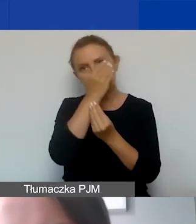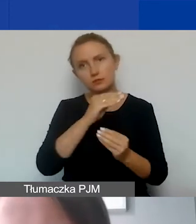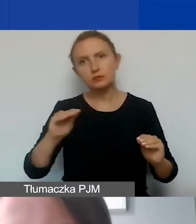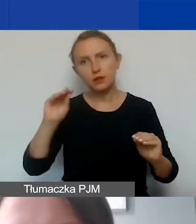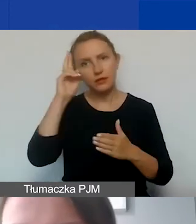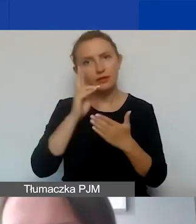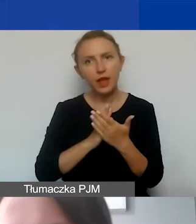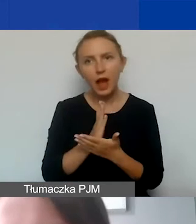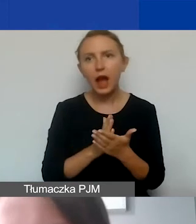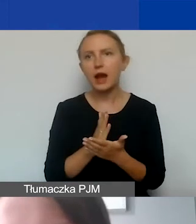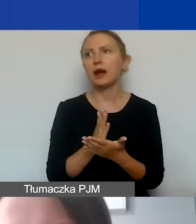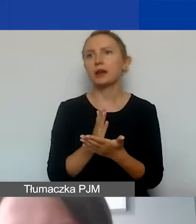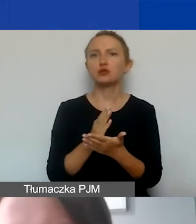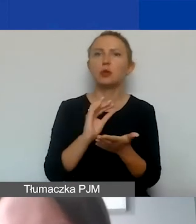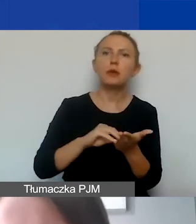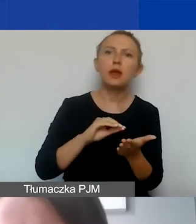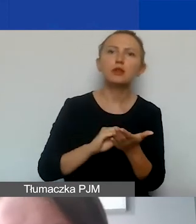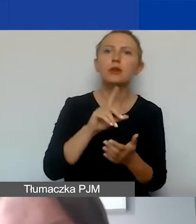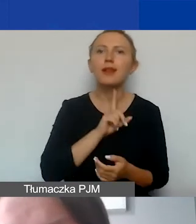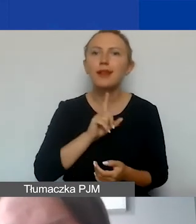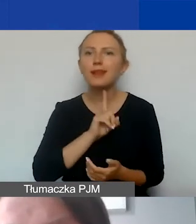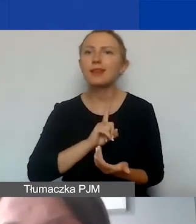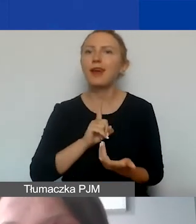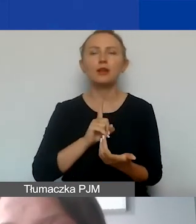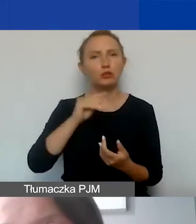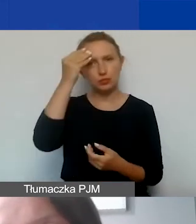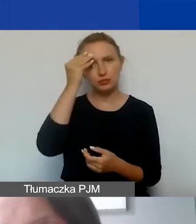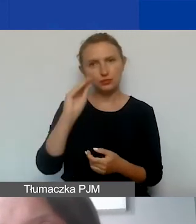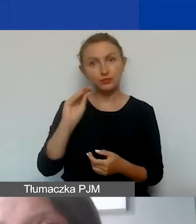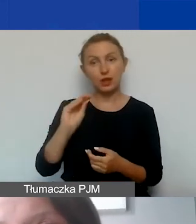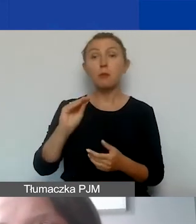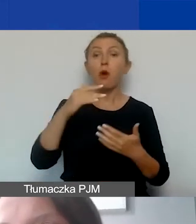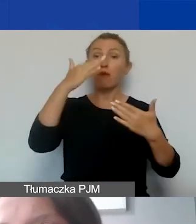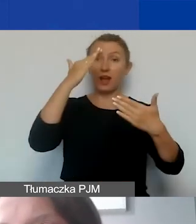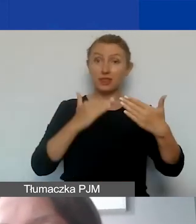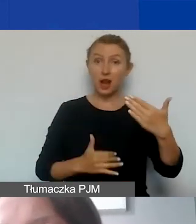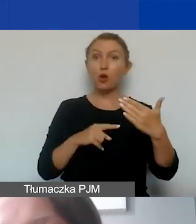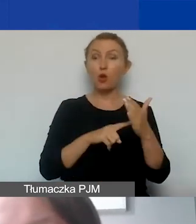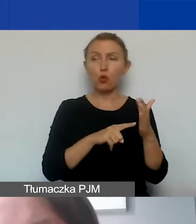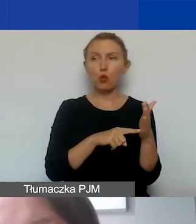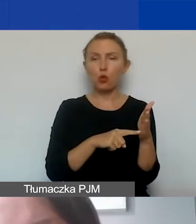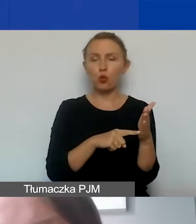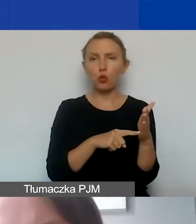Chodzi o praktyki i kult religijny. Na to zwracam uwagę, ponieważ w katalogu wnioskodawców,